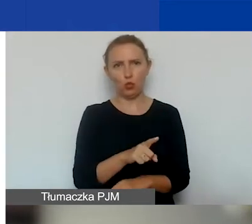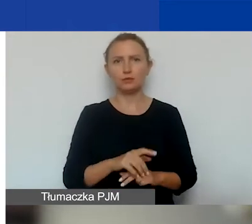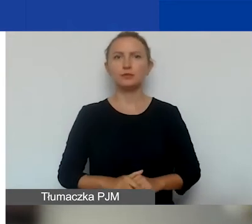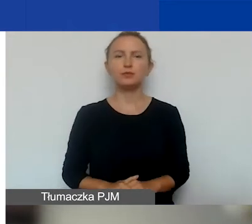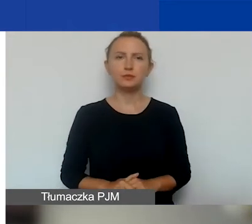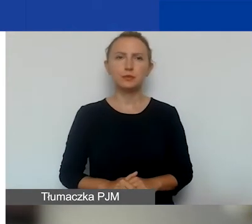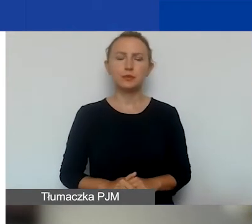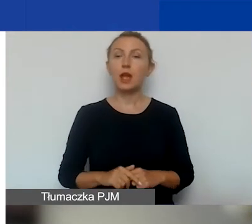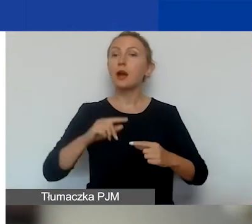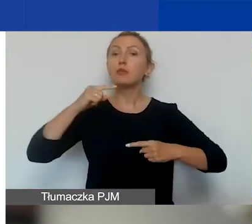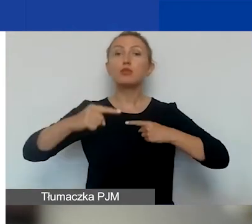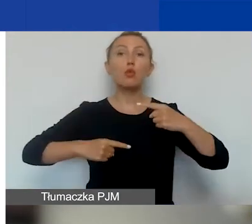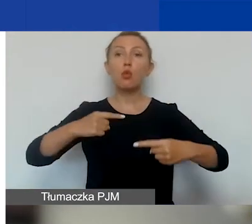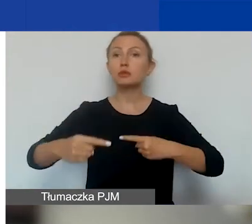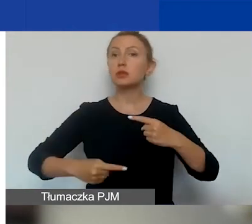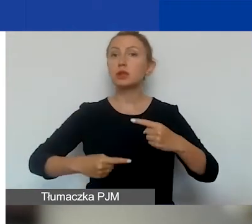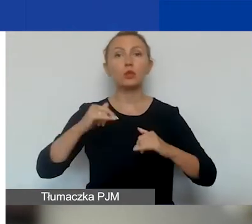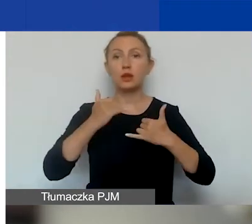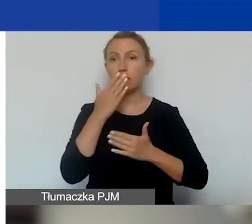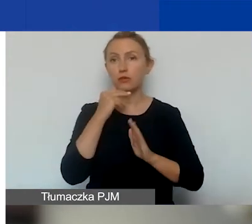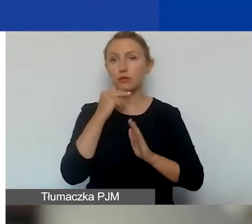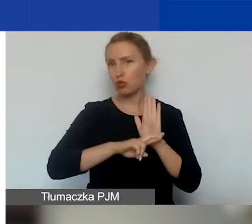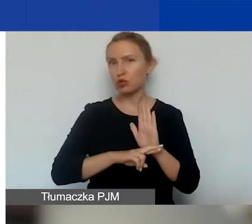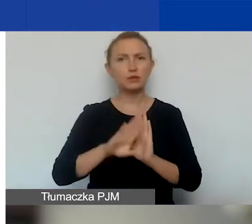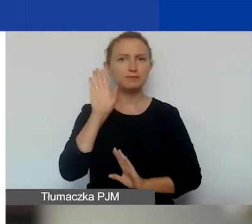Jaką mamy procedurę? Ona się tutaj nie zmienia.